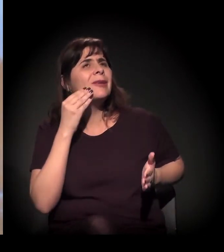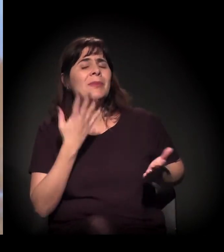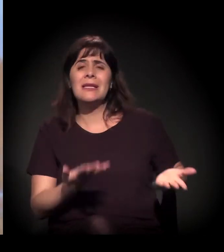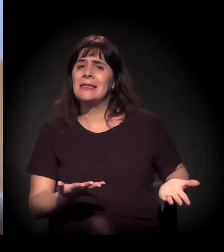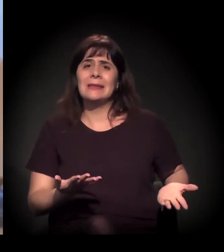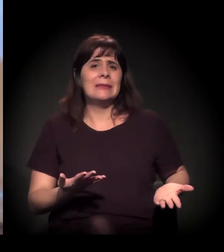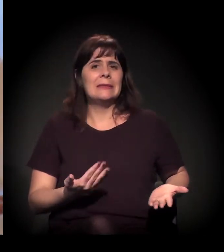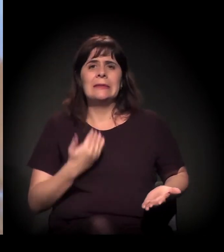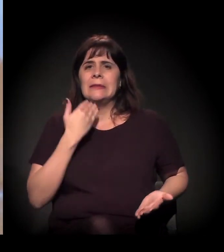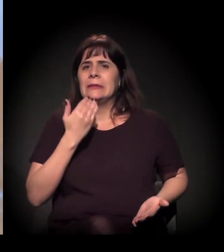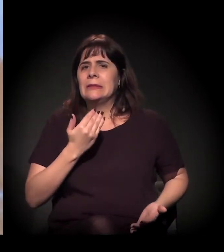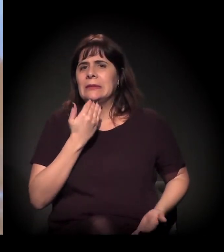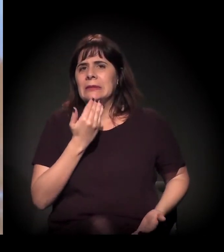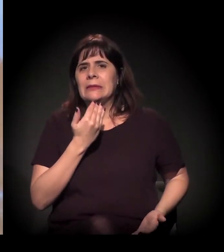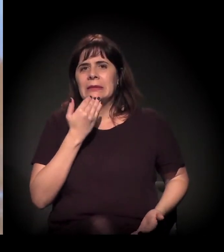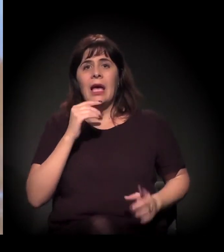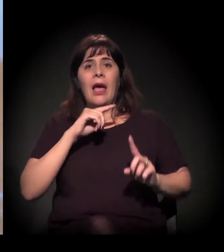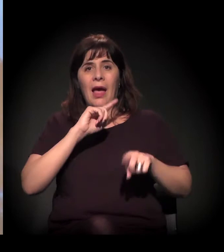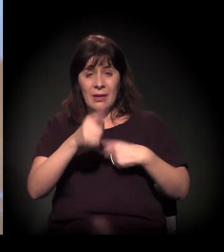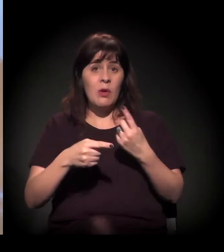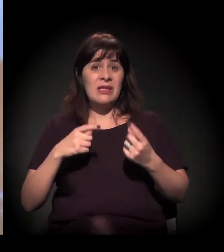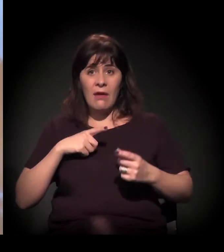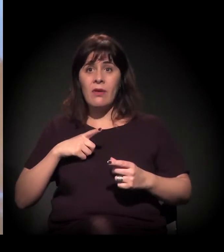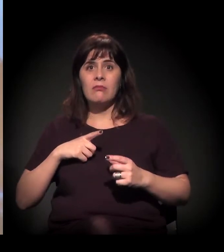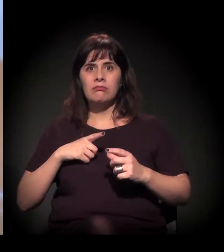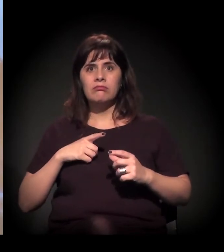até que teve aquela operação mesmo.